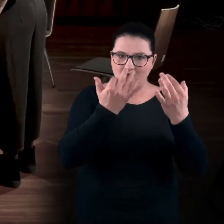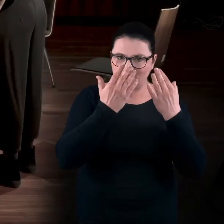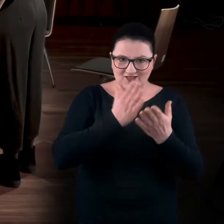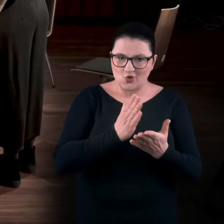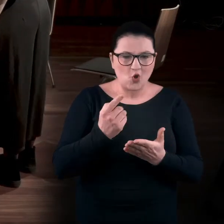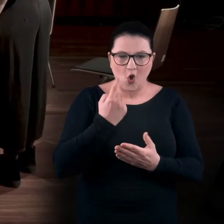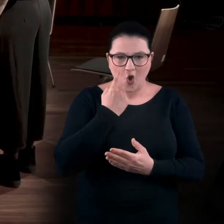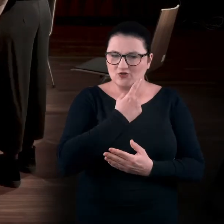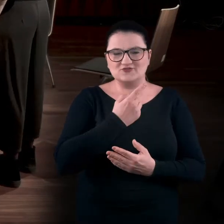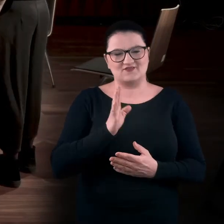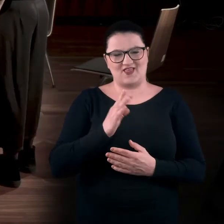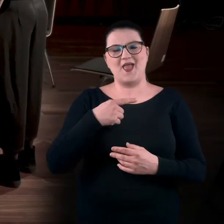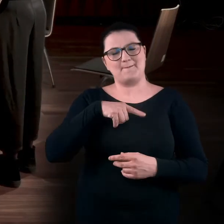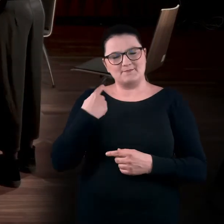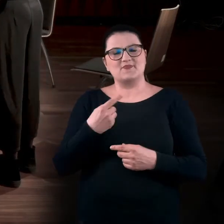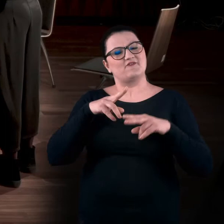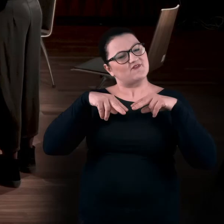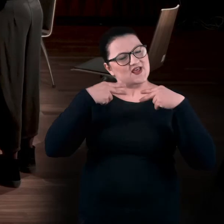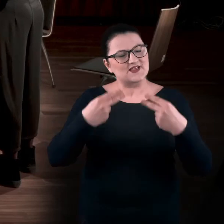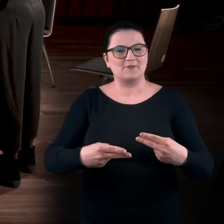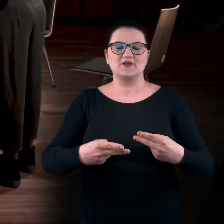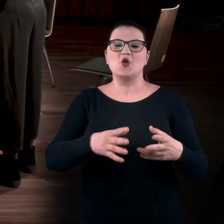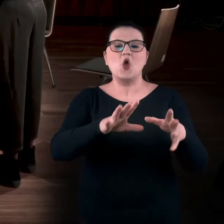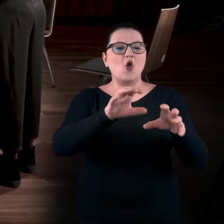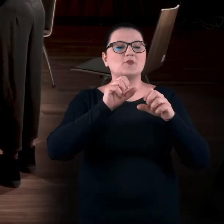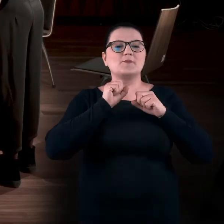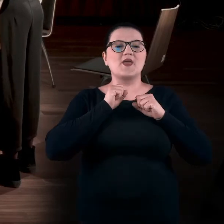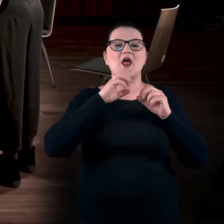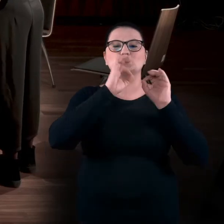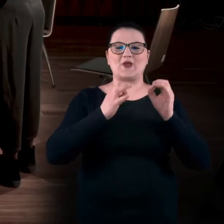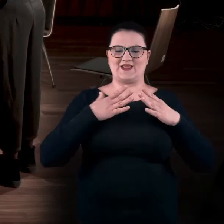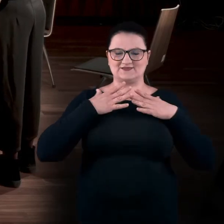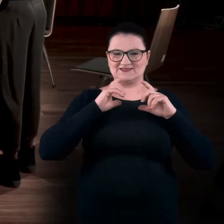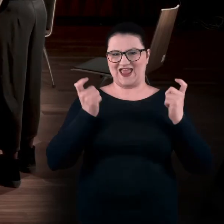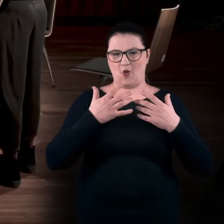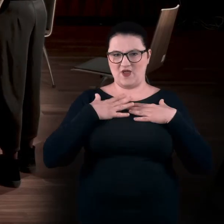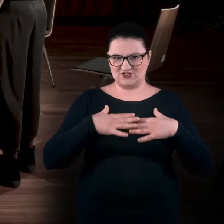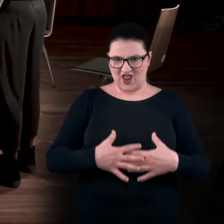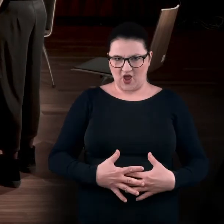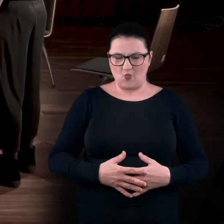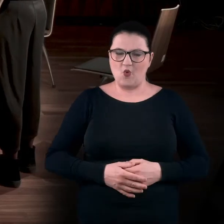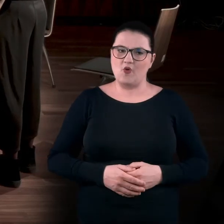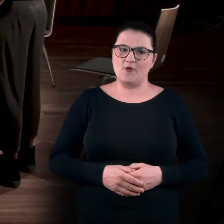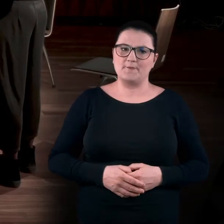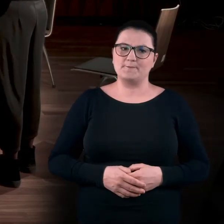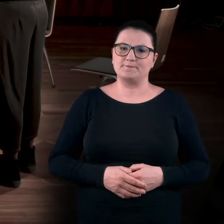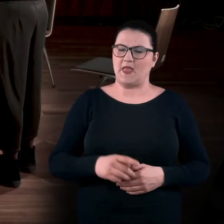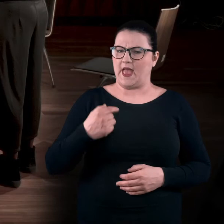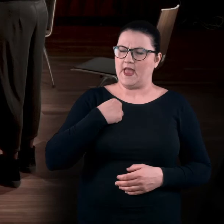My wracamy do postrzegania sztuki, do odbierania sztuki, całym ciałem. Myślę też... tak mi się skojarzyło, że gdy mamy tę sytuację galeryjną